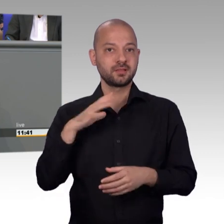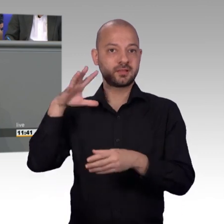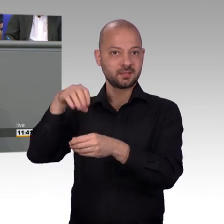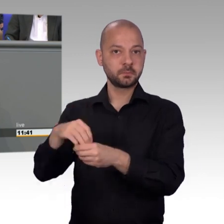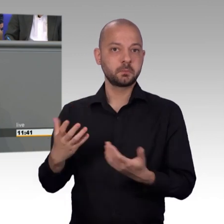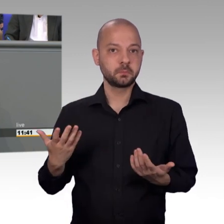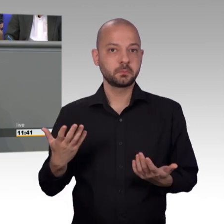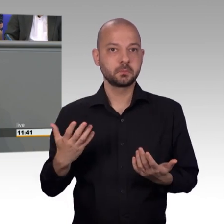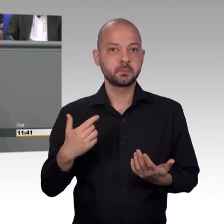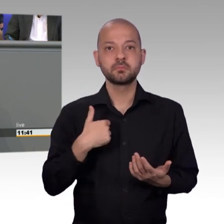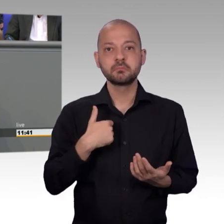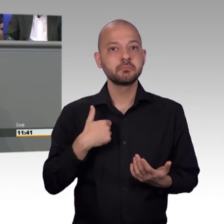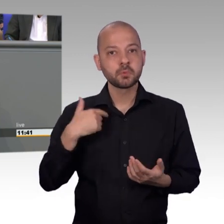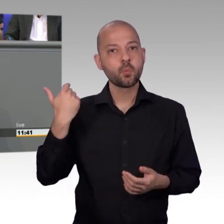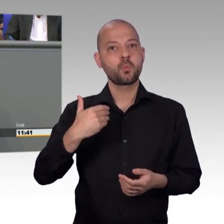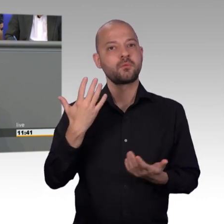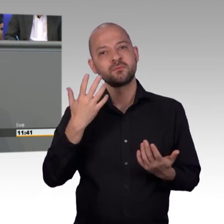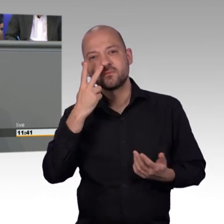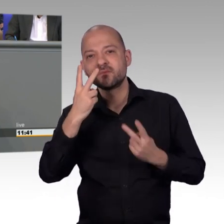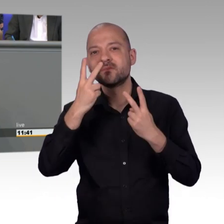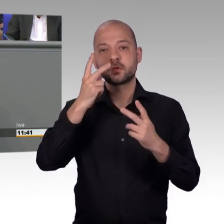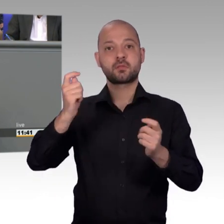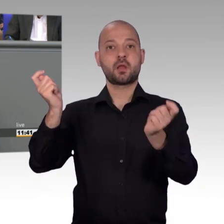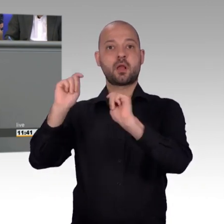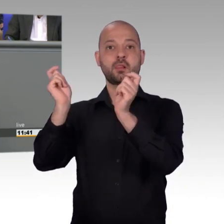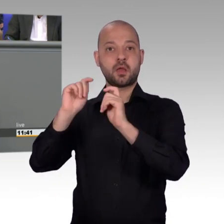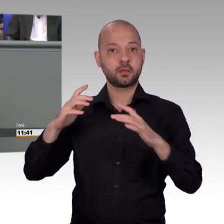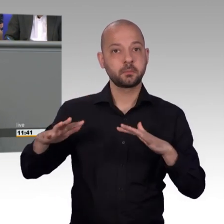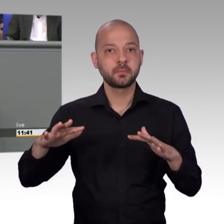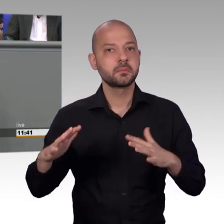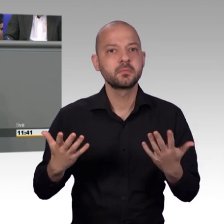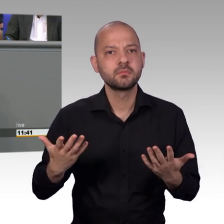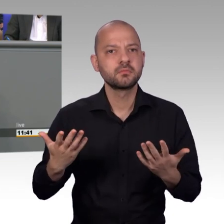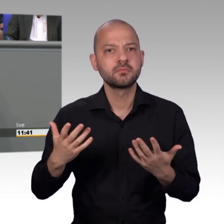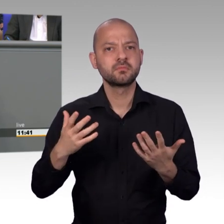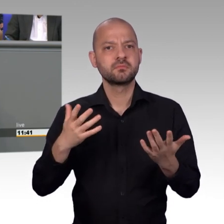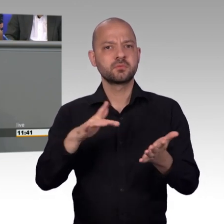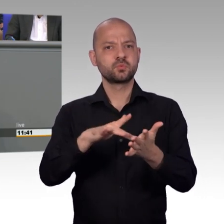dass Minuten über Leib und Leben entscheiden können und deshalb bin ich froh, Maria Wendt hat es gesagt, dass der